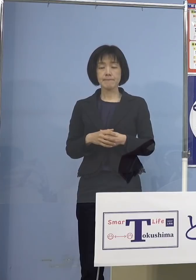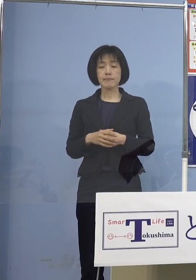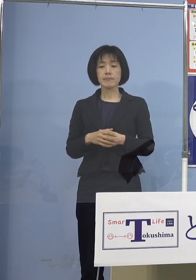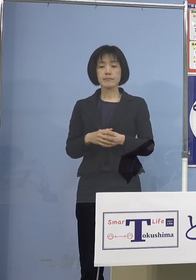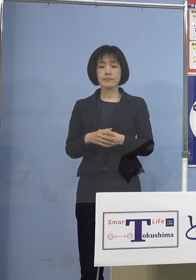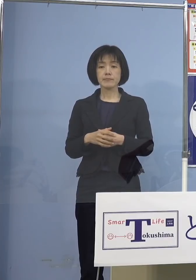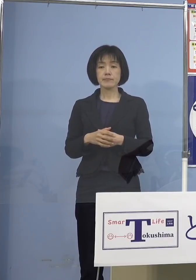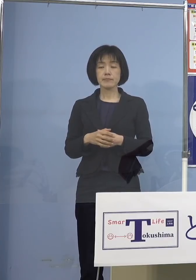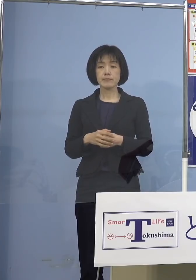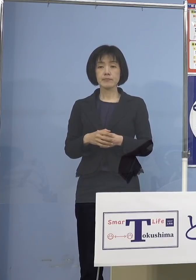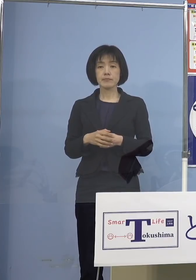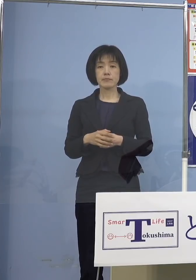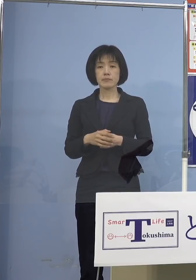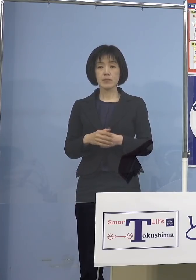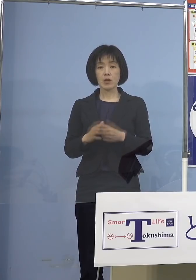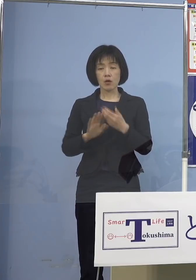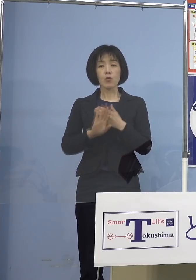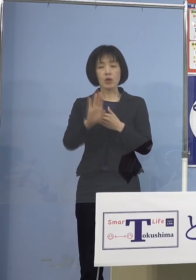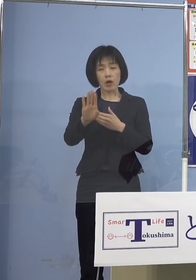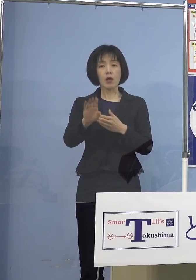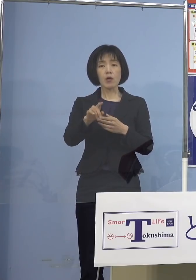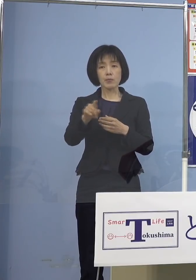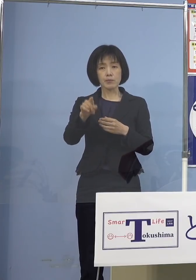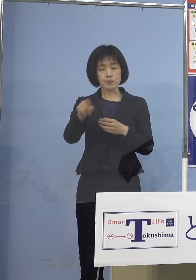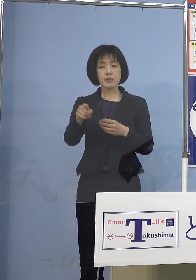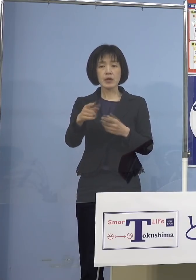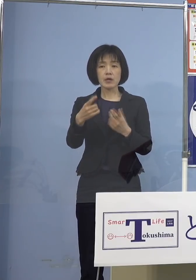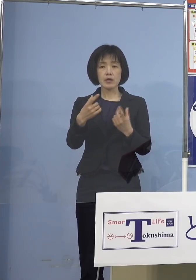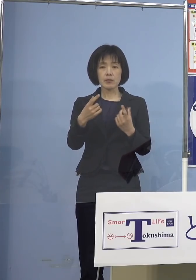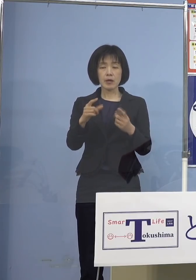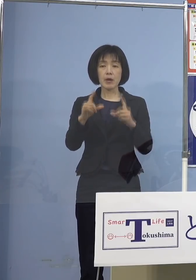これからはそうしたメッセージ やはりきっちりと出していければと